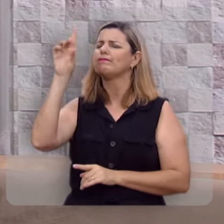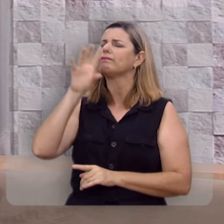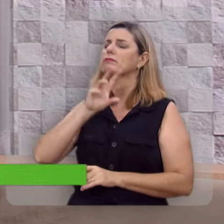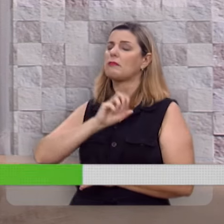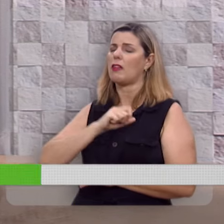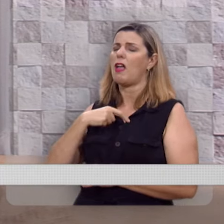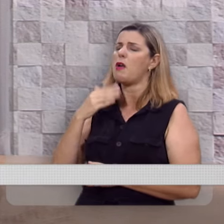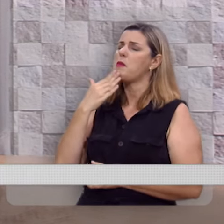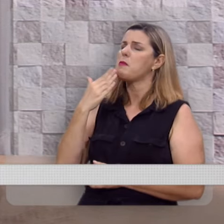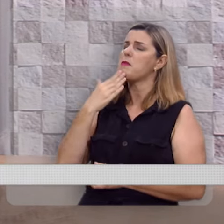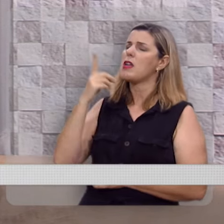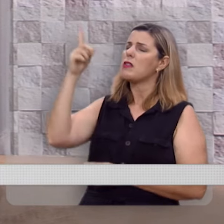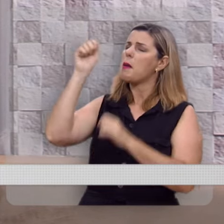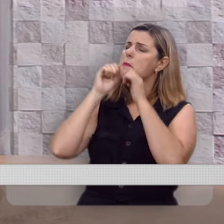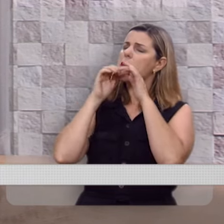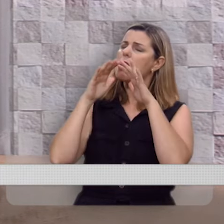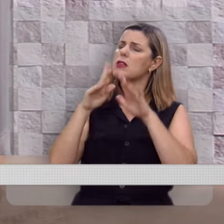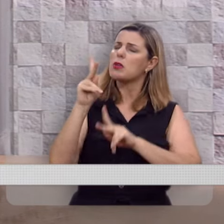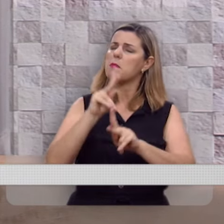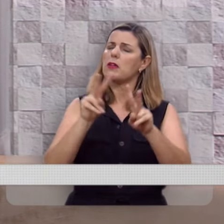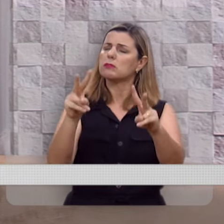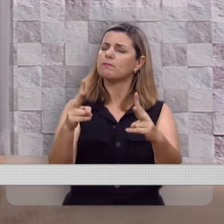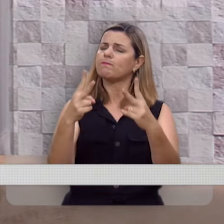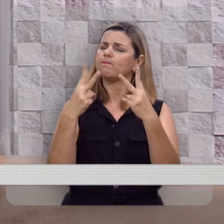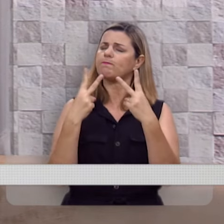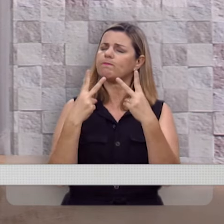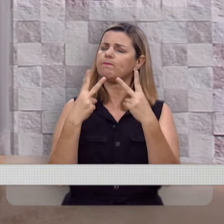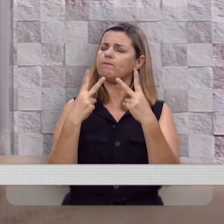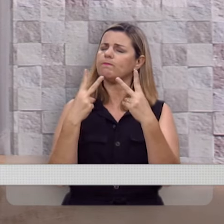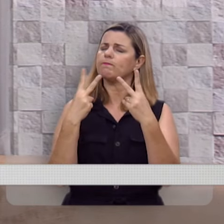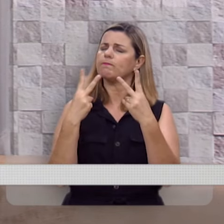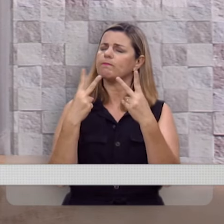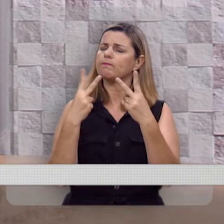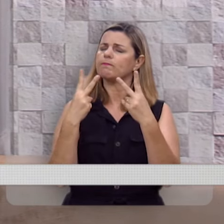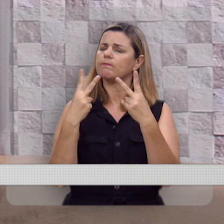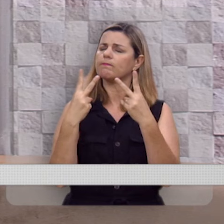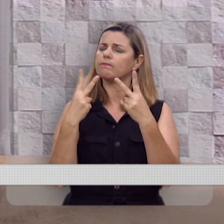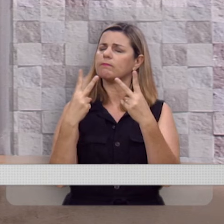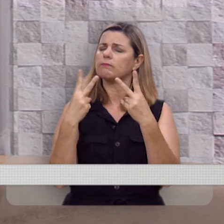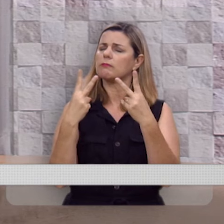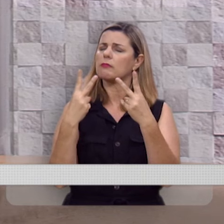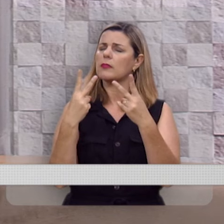Deus amado eu te peço que Tu abençoes as pessoas que estão nos acompanhando, nos assistindo.